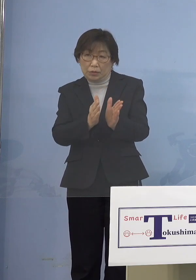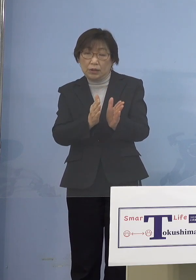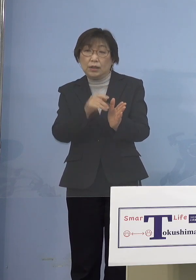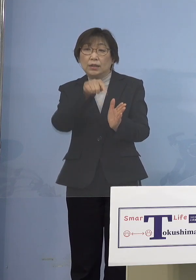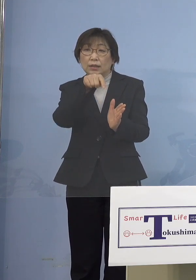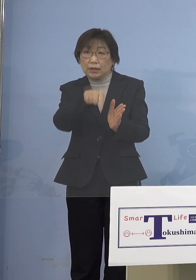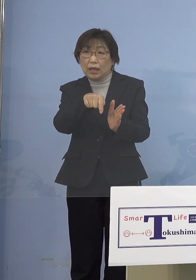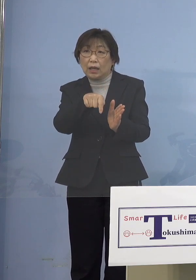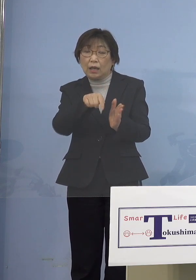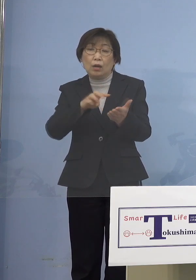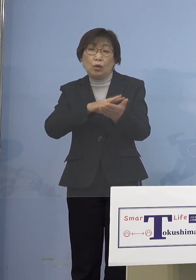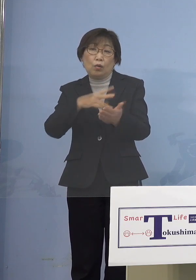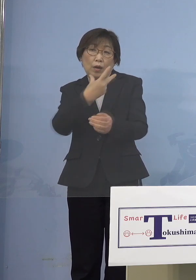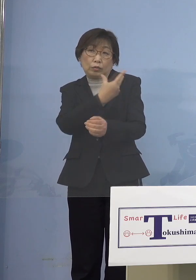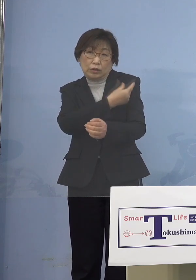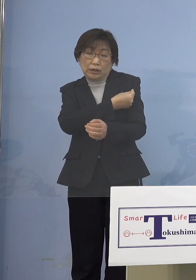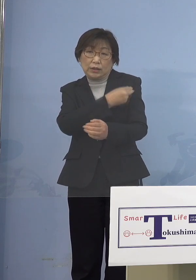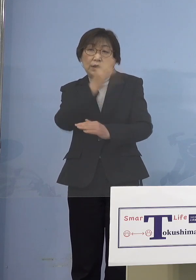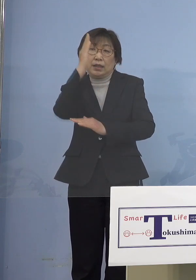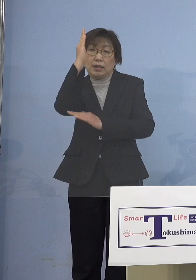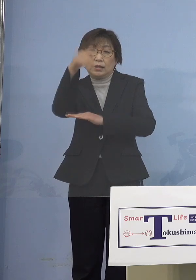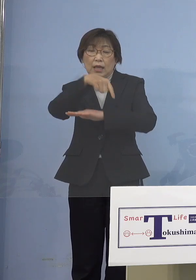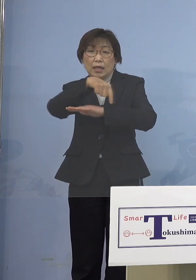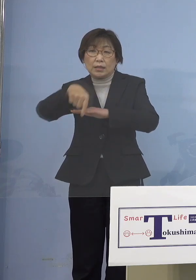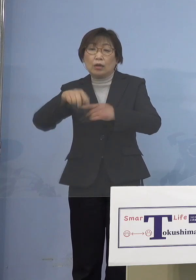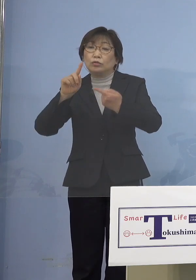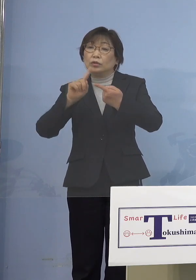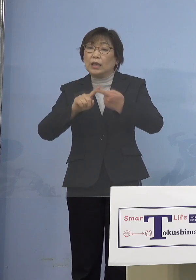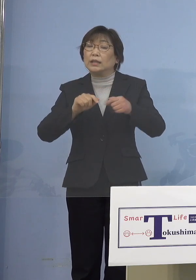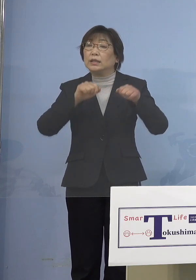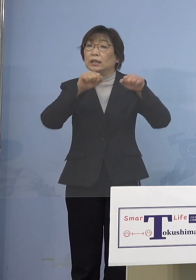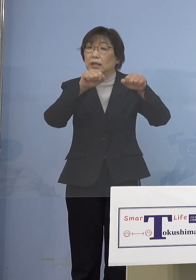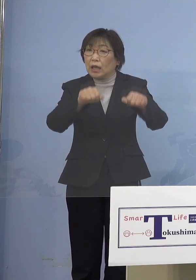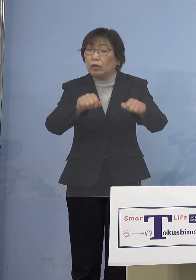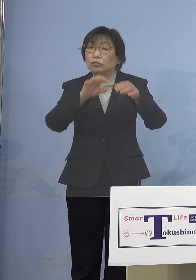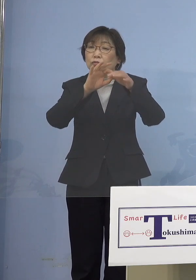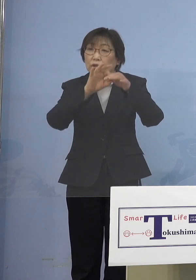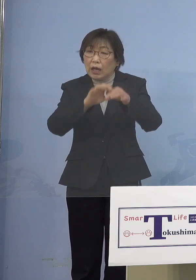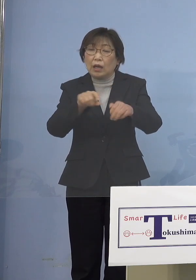政策的にワクチンを行っていく その意味で特例接種という